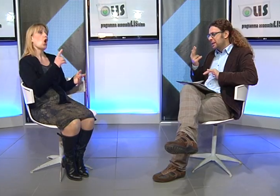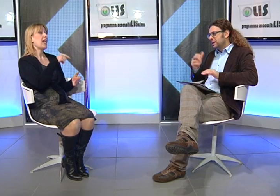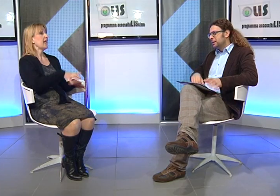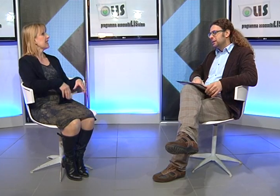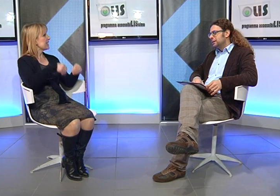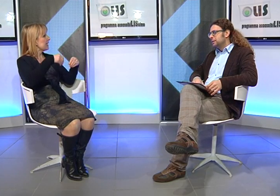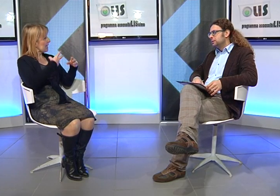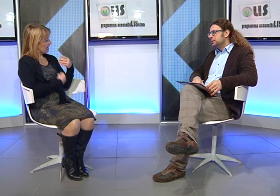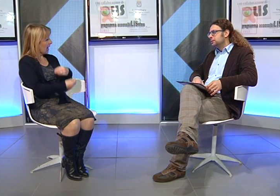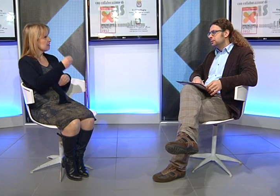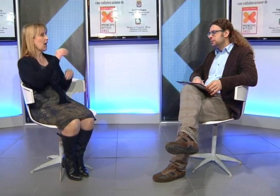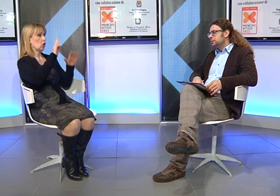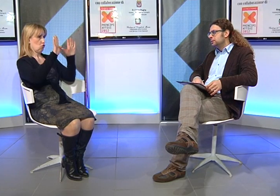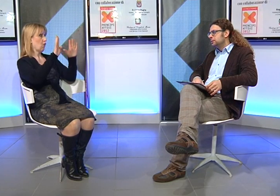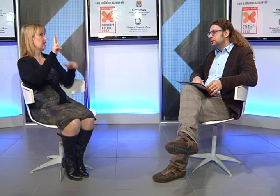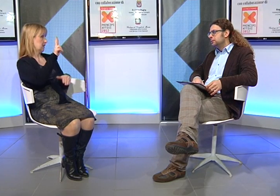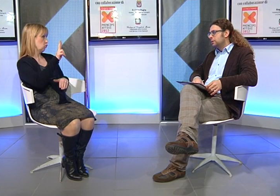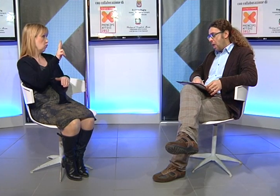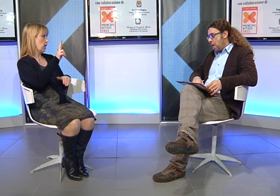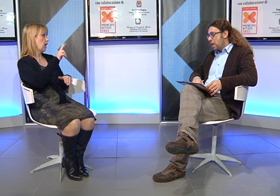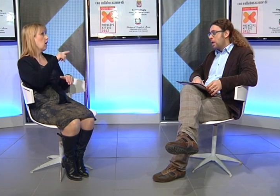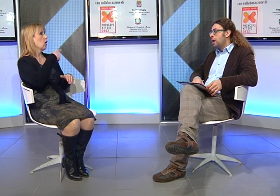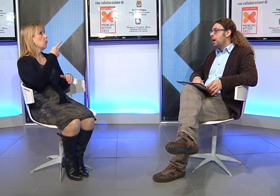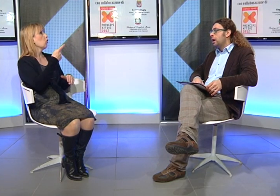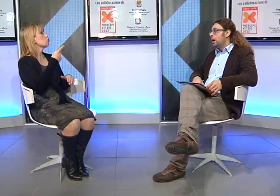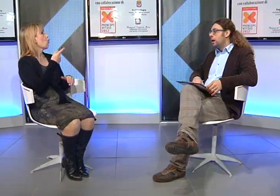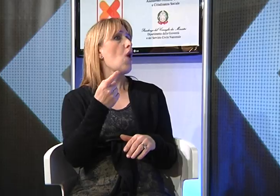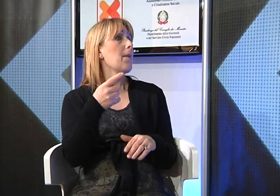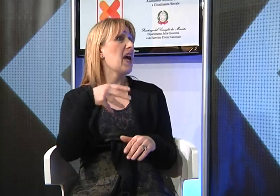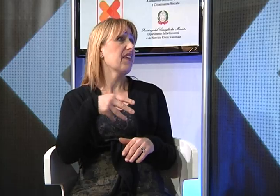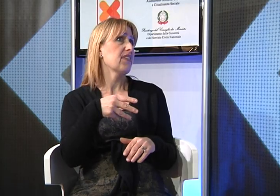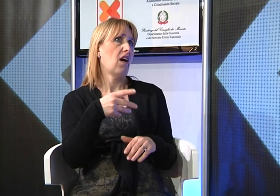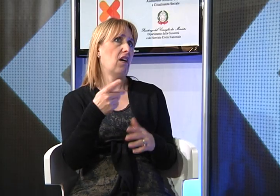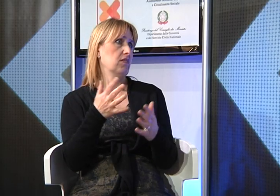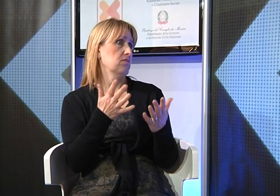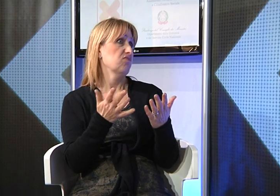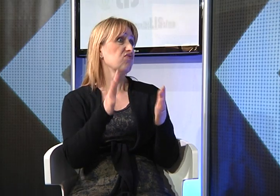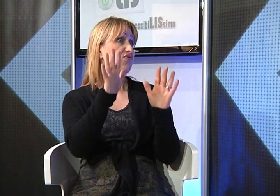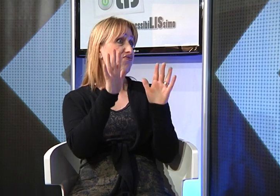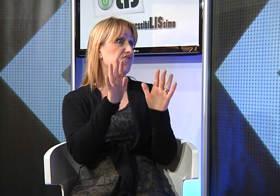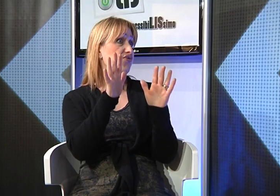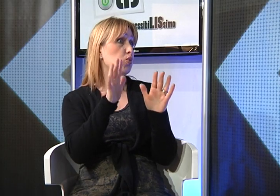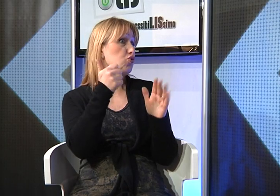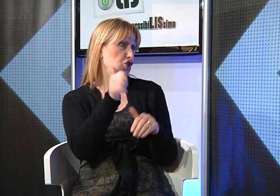considerando che mia figlia è nata nel 1992 si trattava delle scuole medie